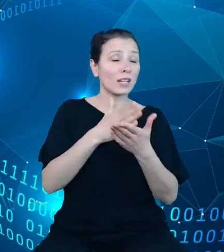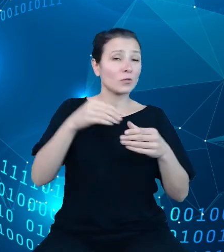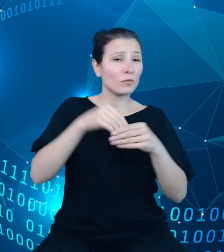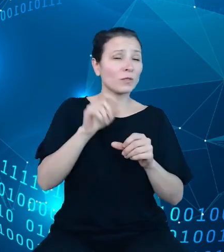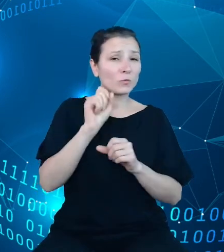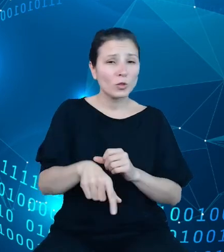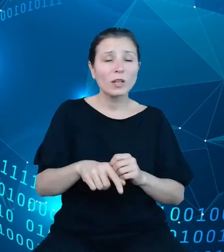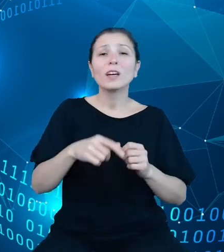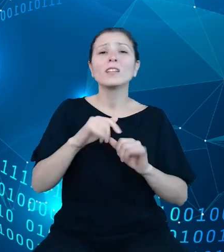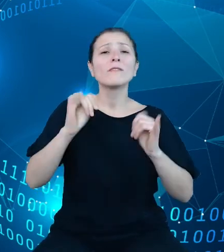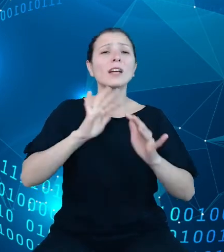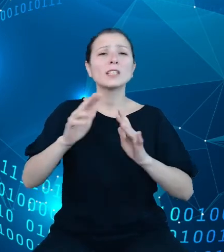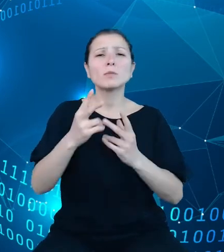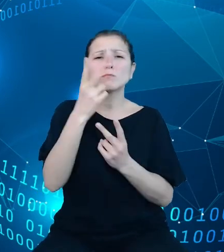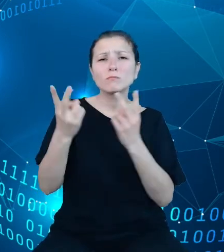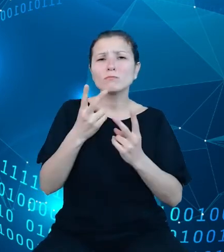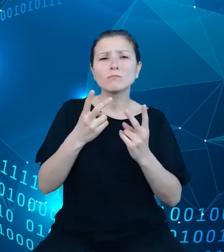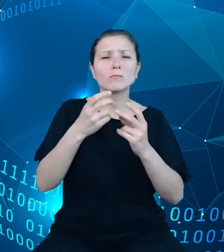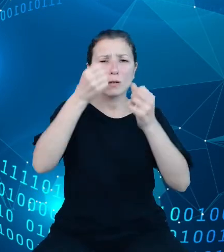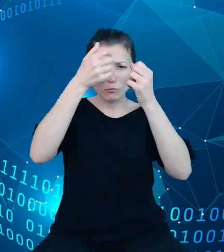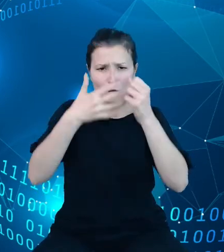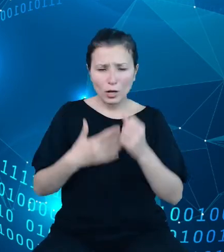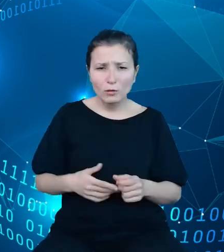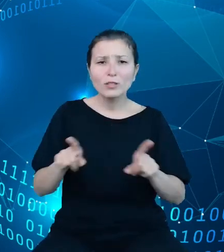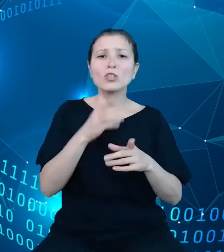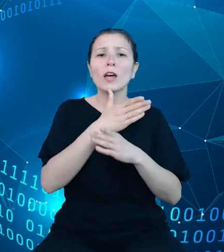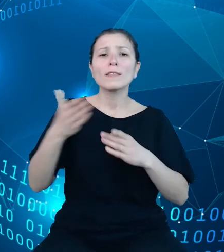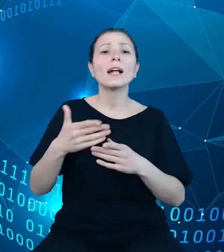i pobierania do dalszego przetwarzania danych i metadanych. Została ona,